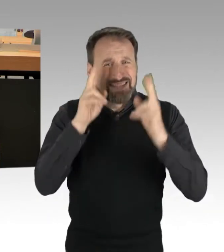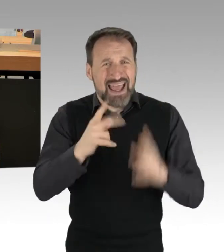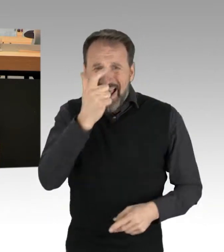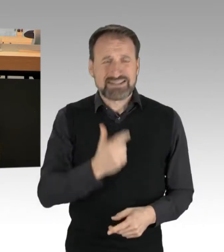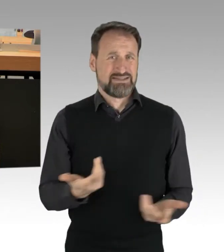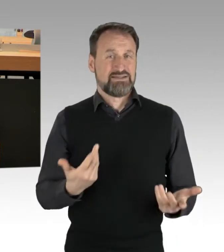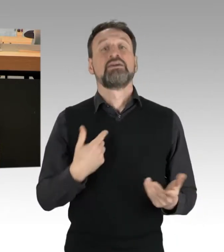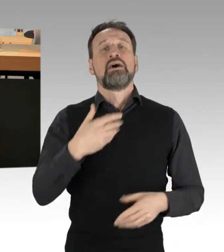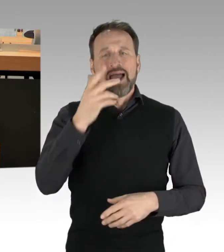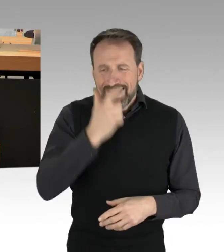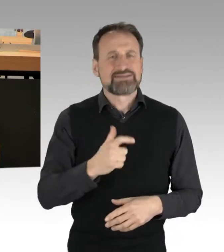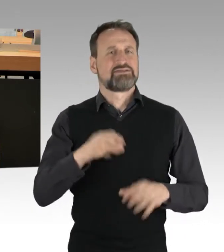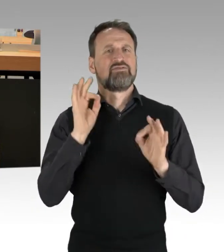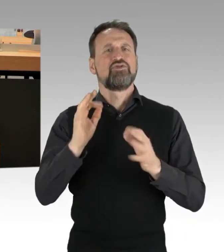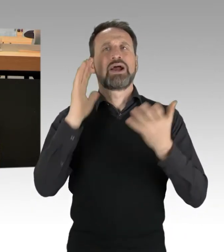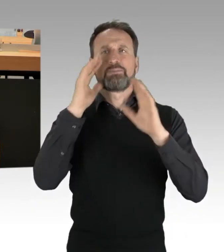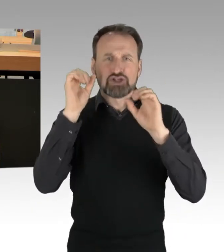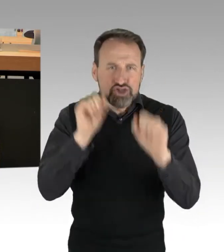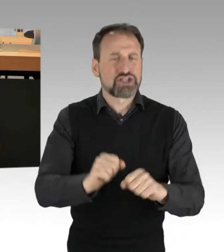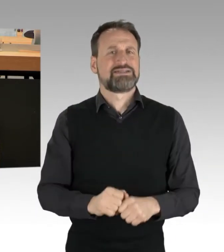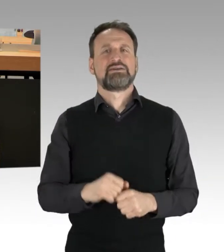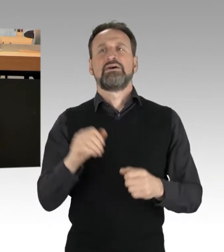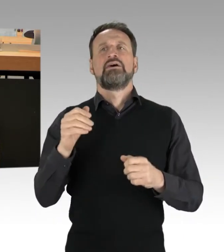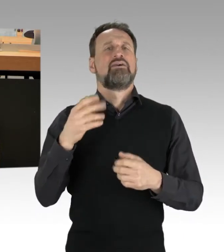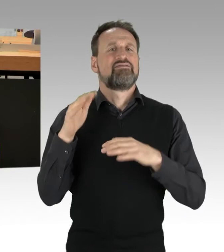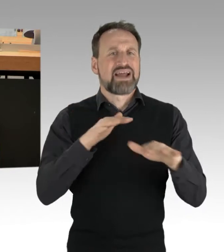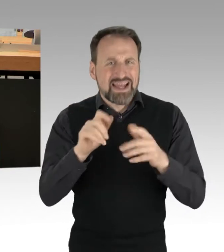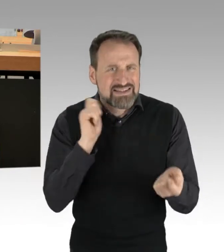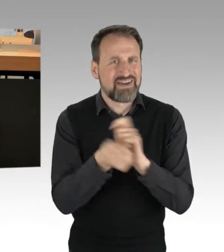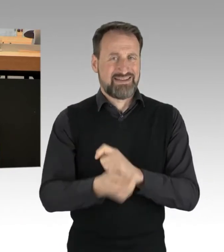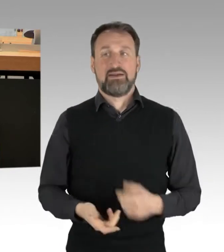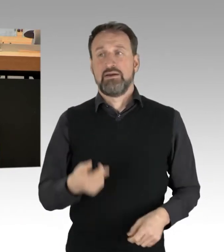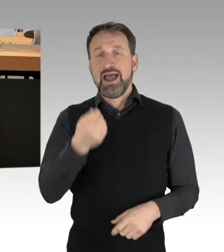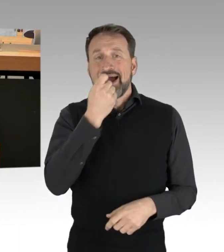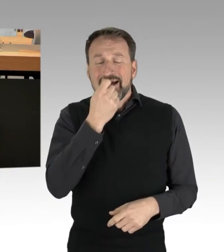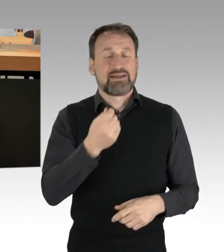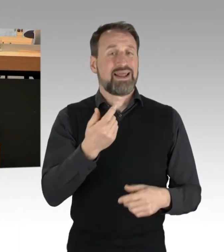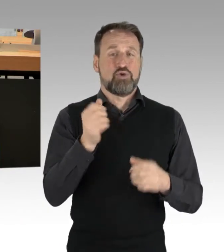machen wir Ernst mit Umweltschutz und Ernährungswende und das auf allen Ebenen. Liebe Kolleginnen und Kollegen,